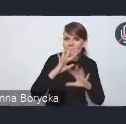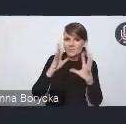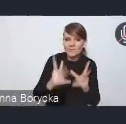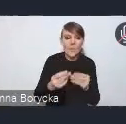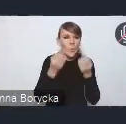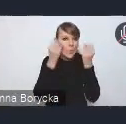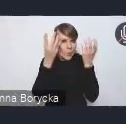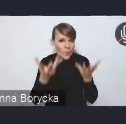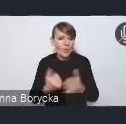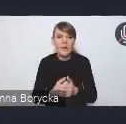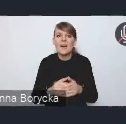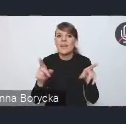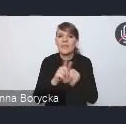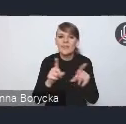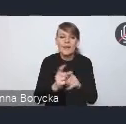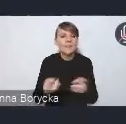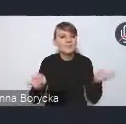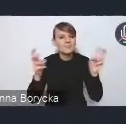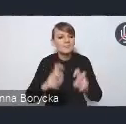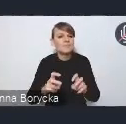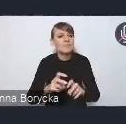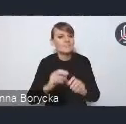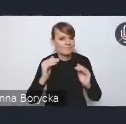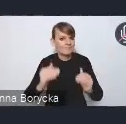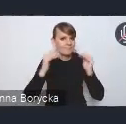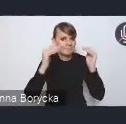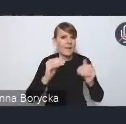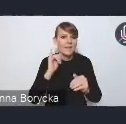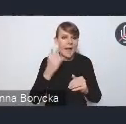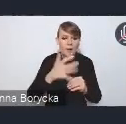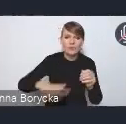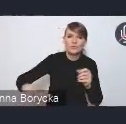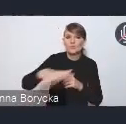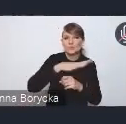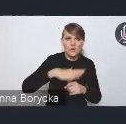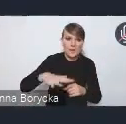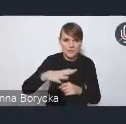a także tworzenie wysokiej jakości przestrzeni publicznych.